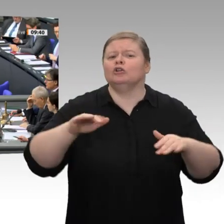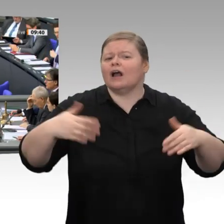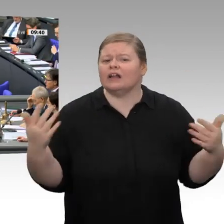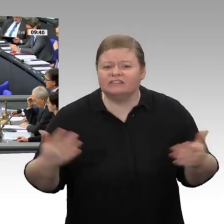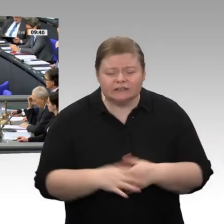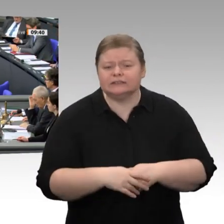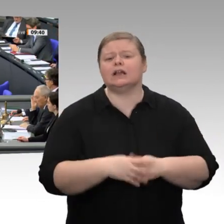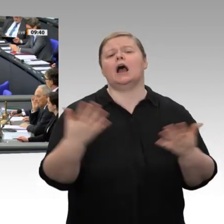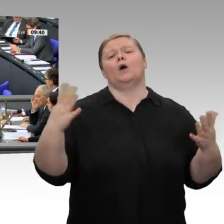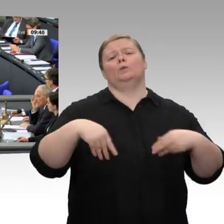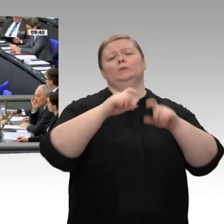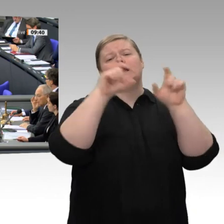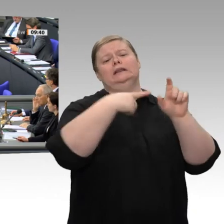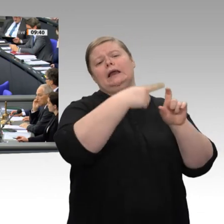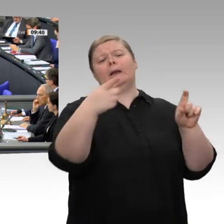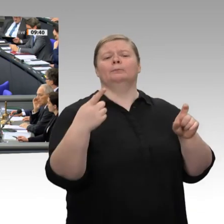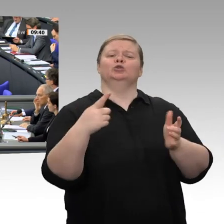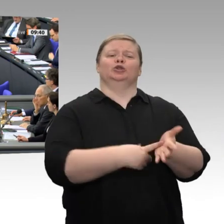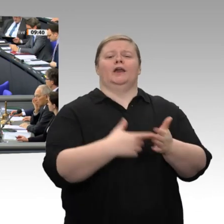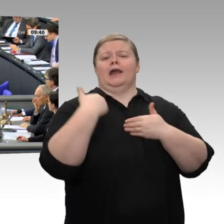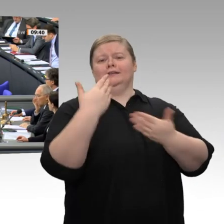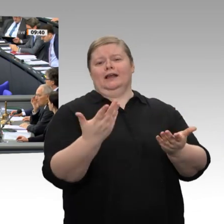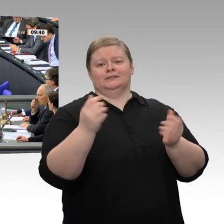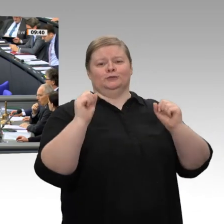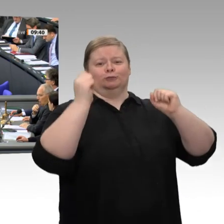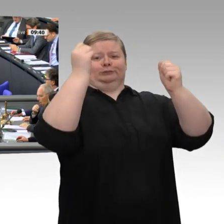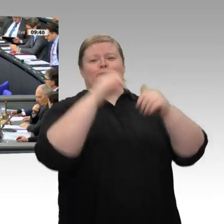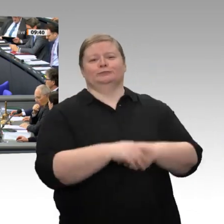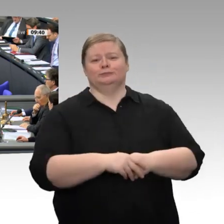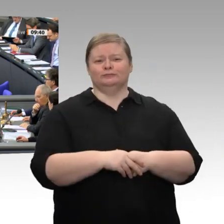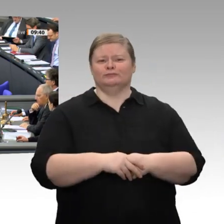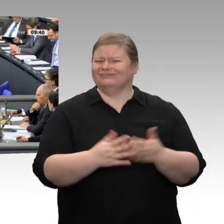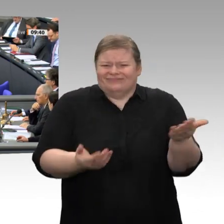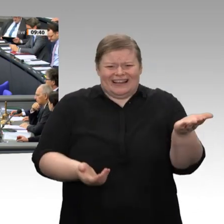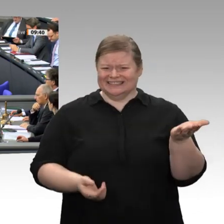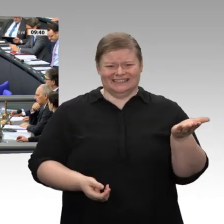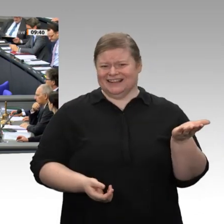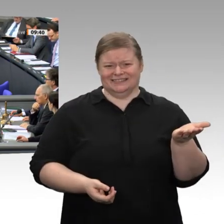Die Fakten: Während im Jahr 2000 noch 35 Prozent der Gewinne netto reinvestiert